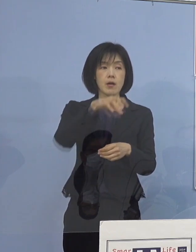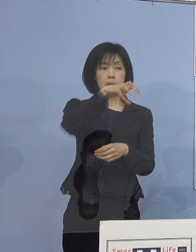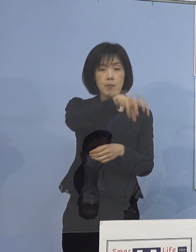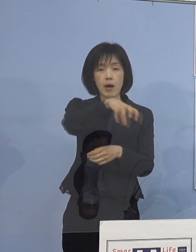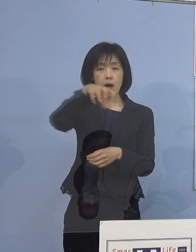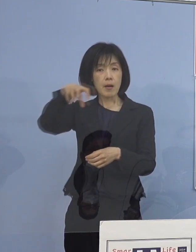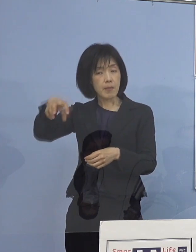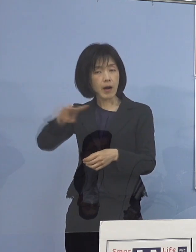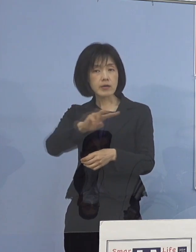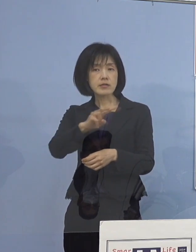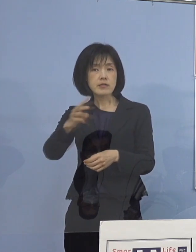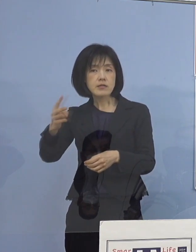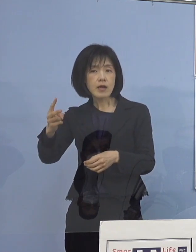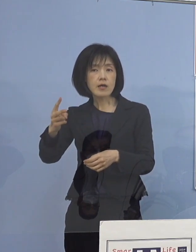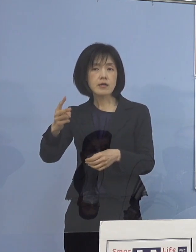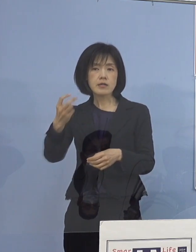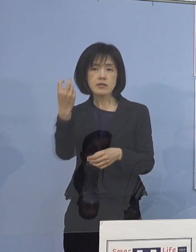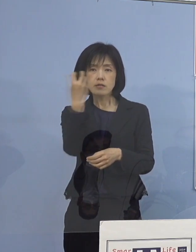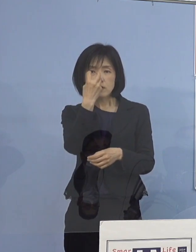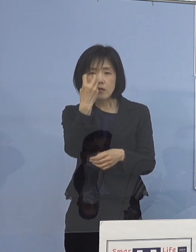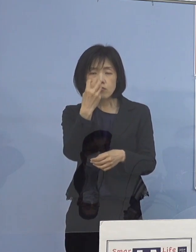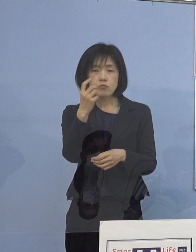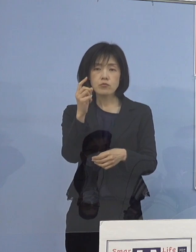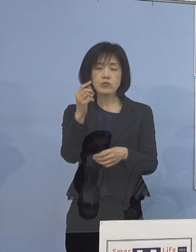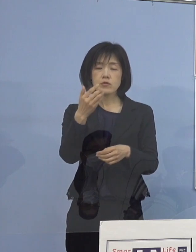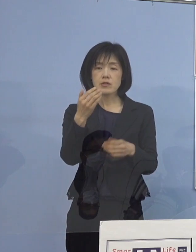どんな点を チェックしなければいけないのか